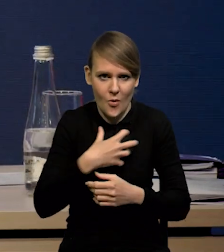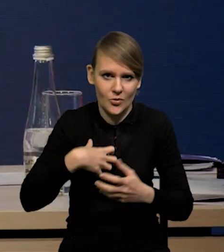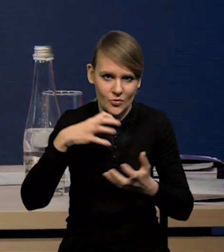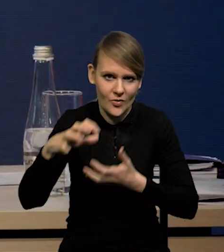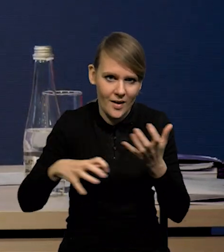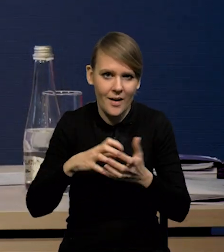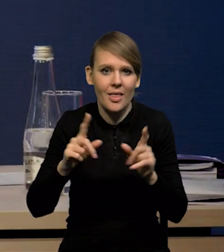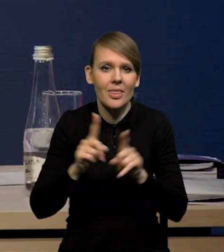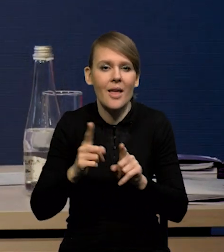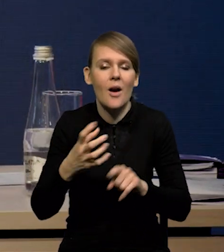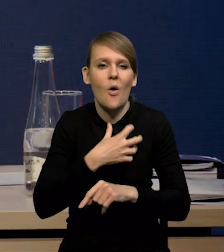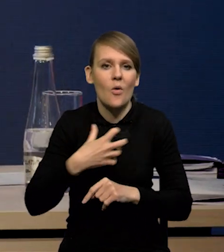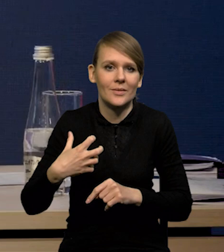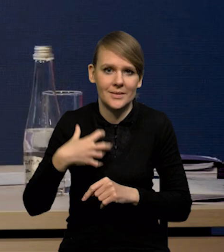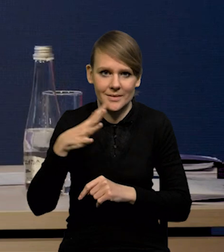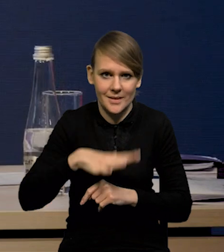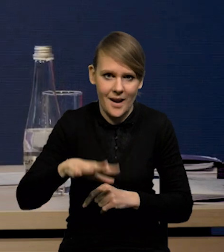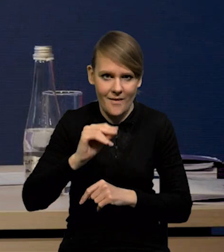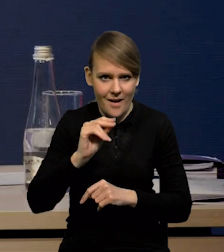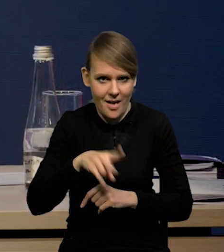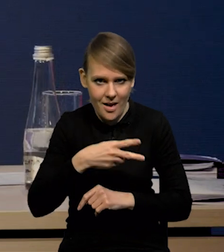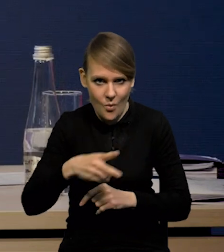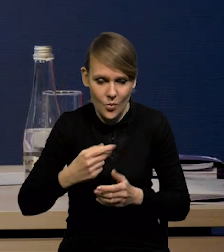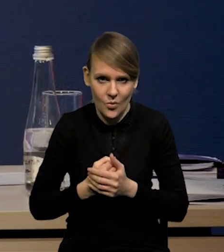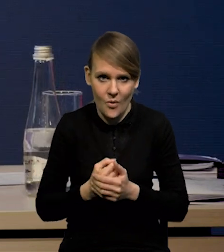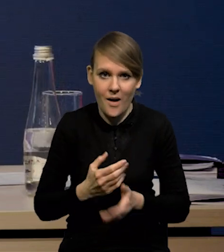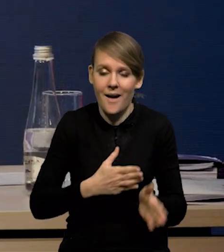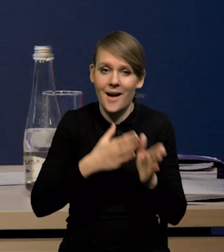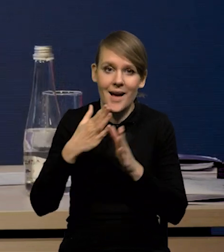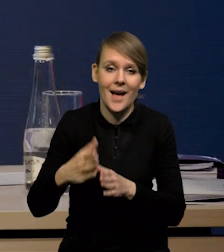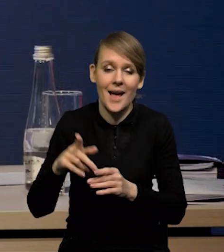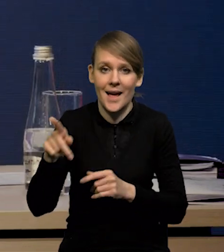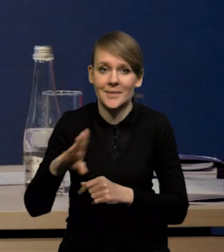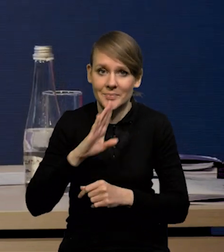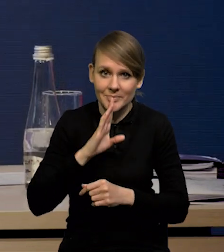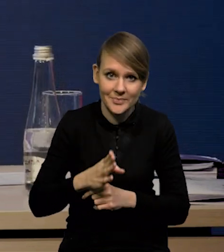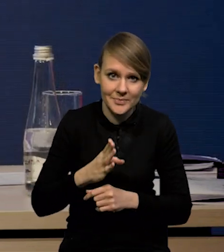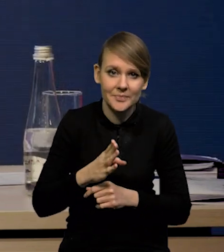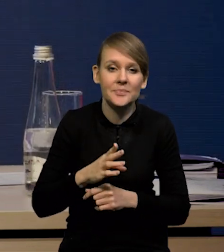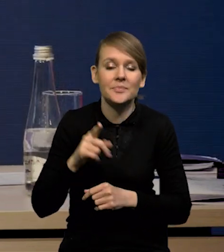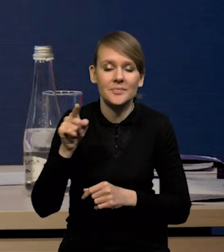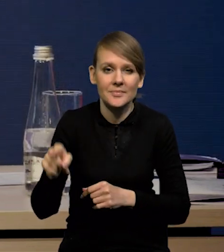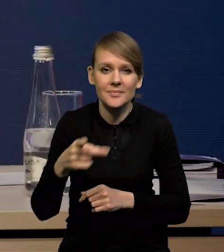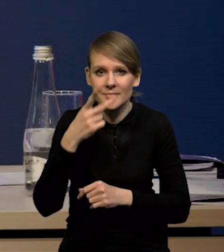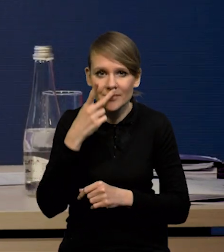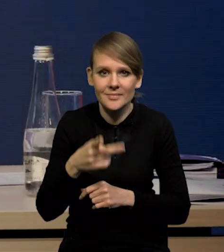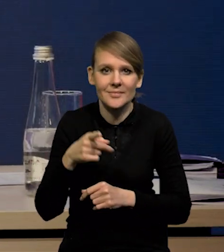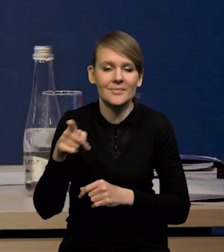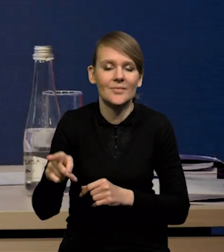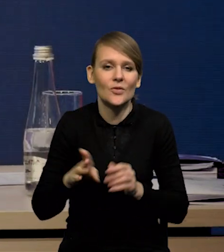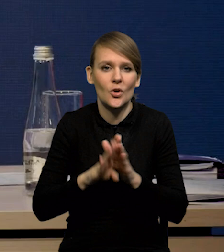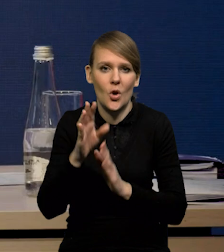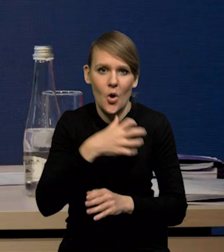ale również gospodarki strefy euro. W przypadku Stanów Zjednoczonych widzimy osłabienie wzrostu gospodarczego,